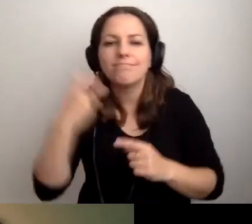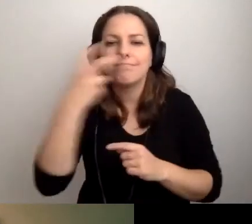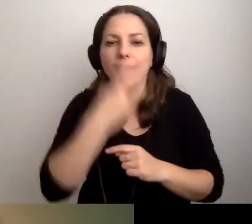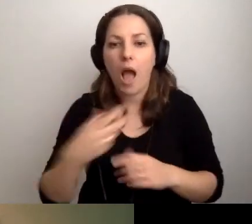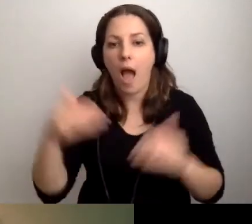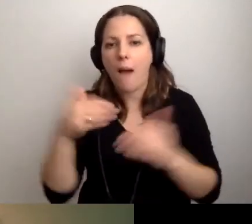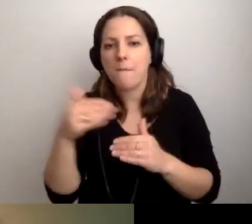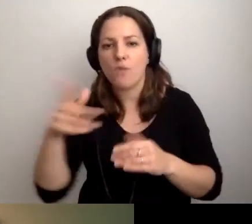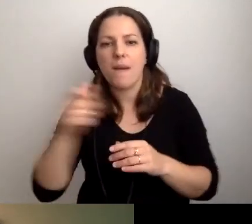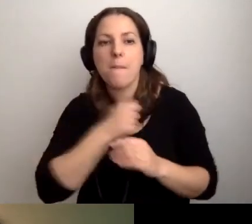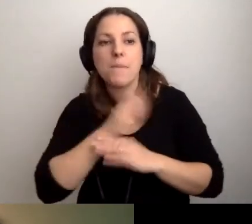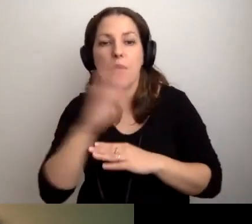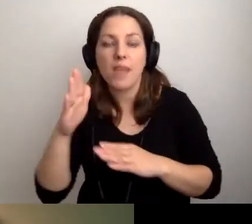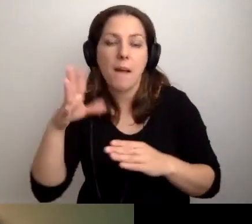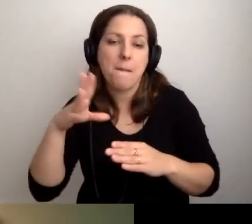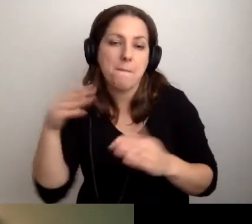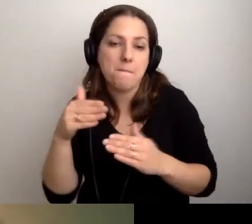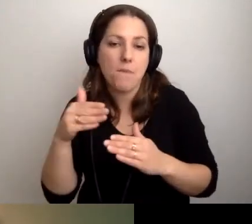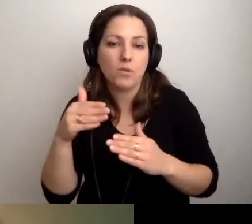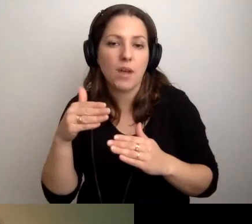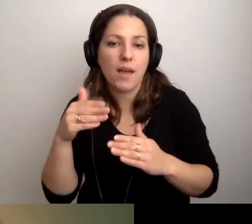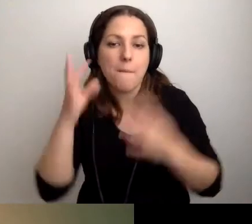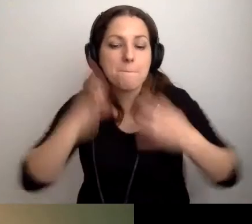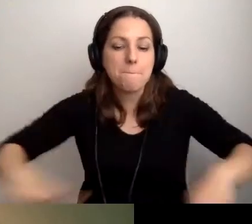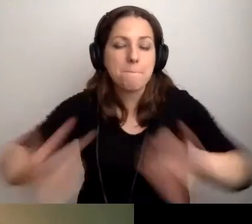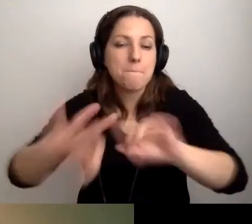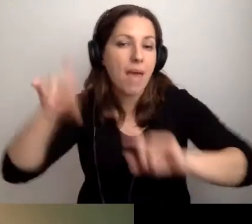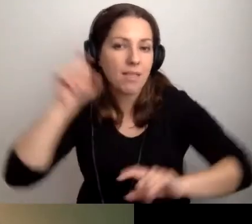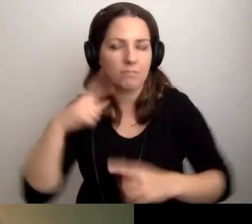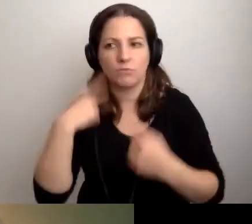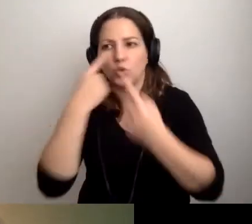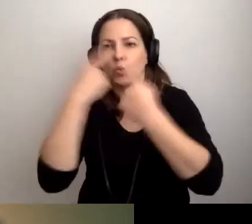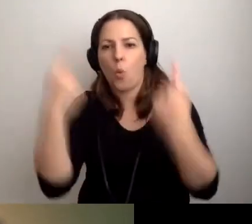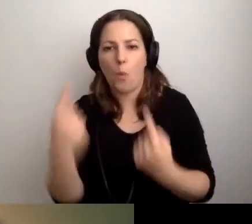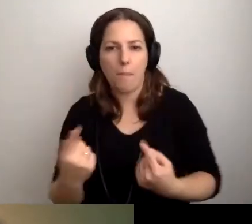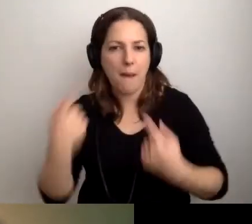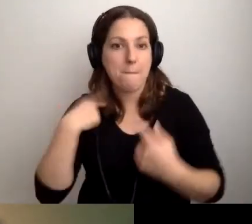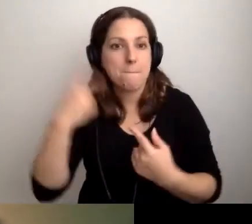Może mamy w bibliotece pętlę indukcyjną? Będzie super. Pamiętajmy o tym.